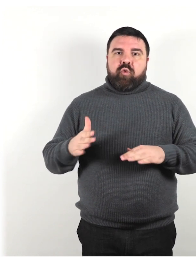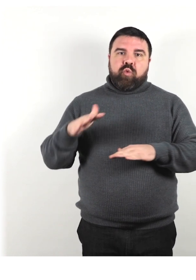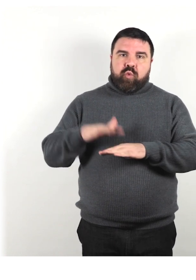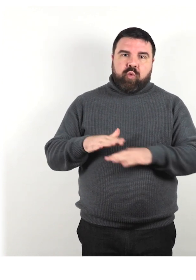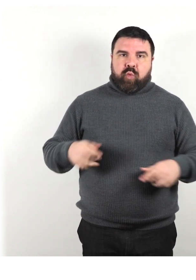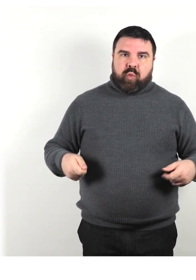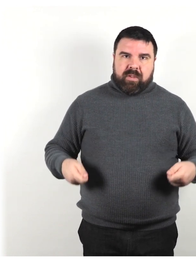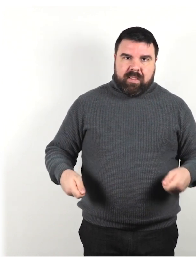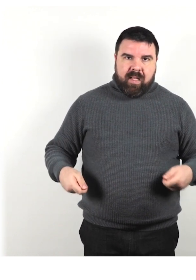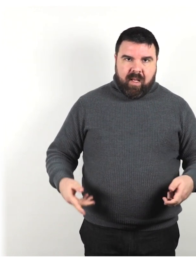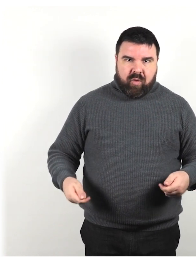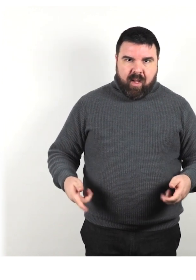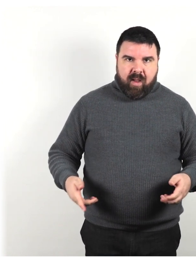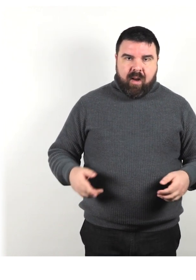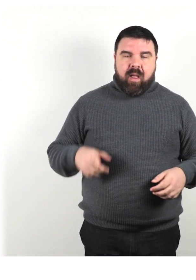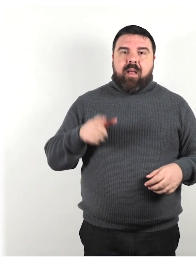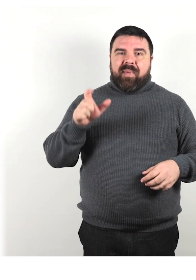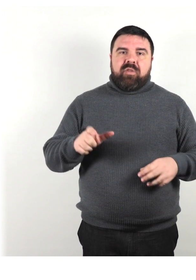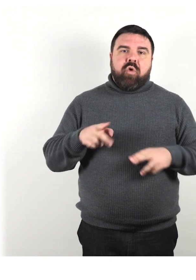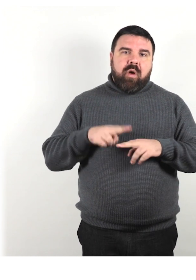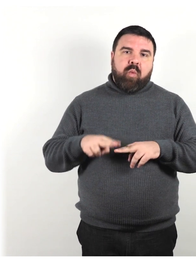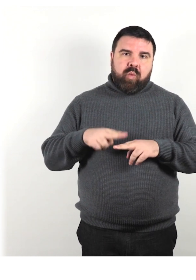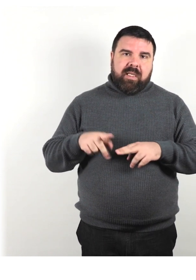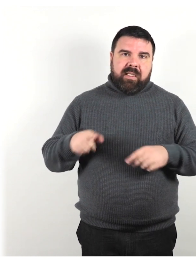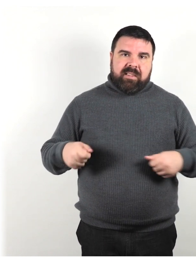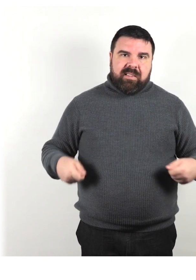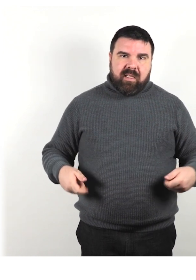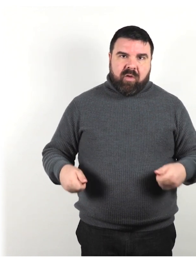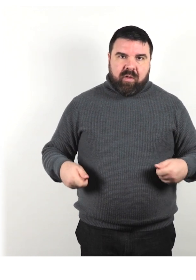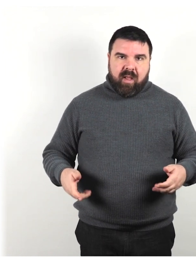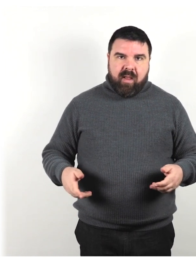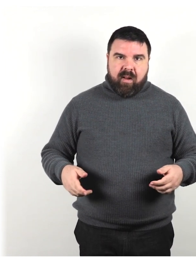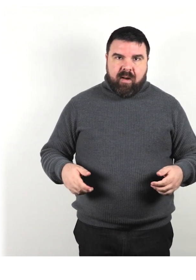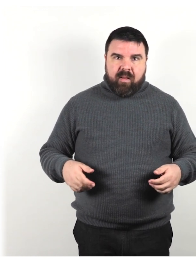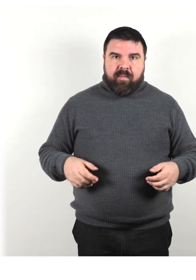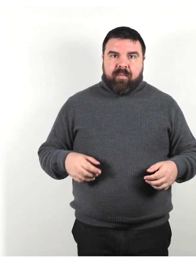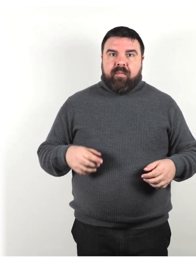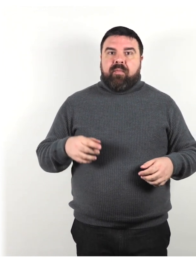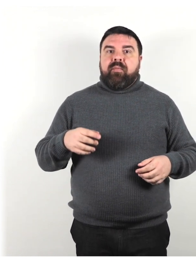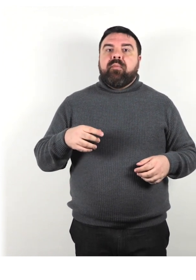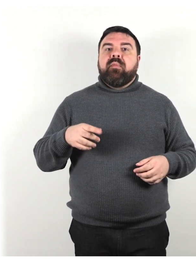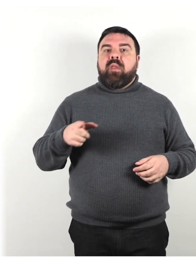persona che utilizza una sedia a rotelle, che utilizza un dispositivo di supporto alla mobilità,